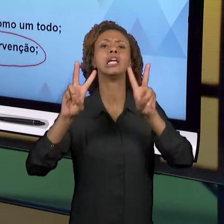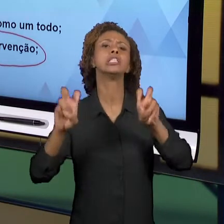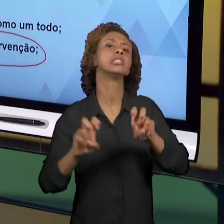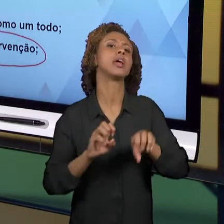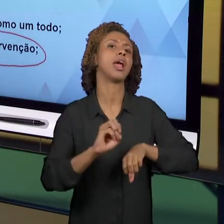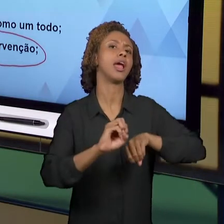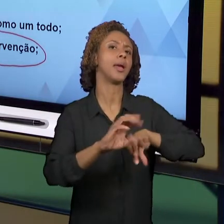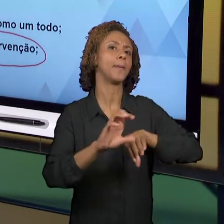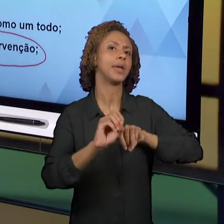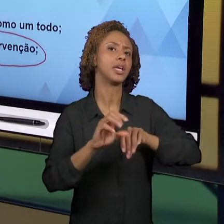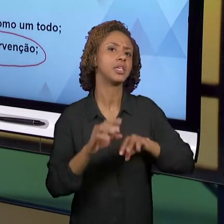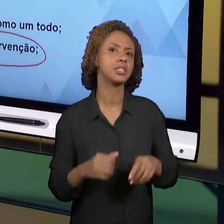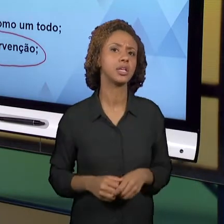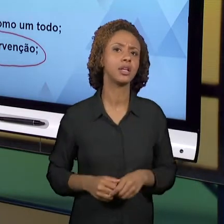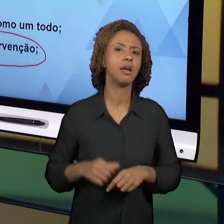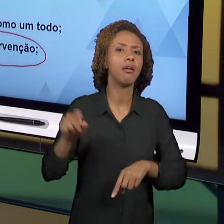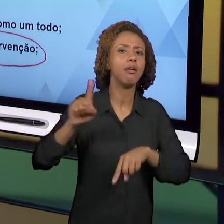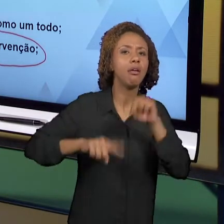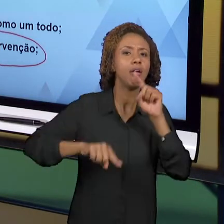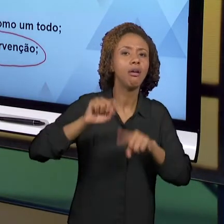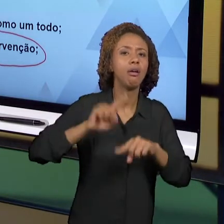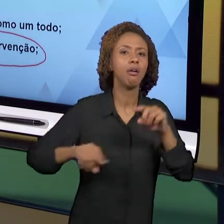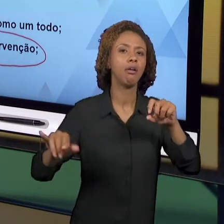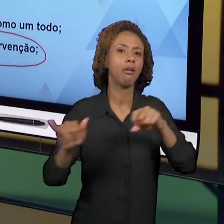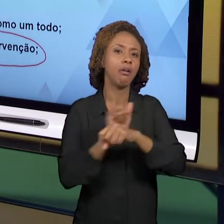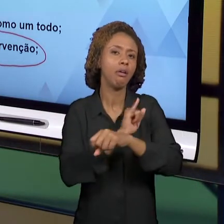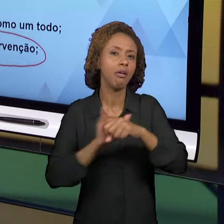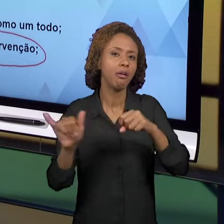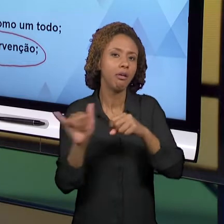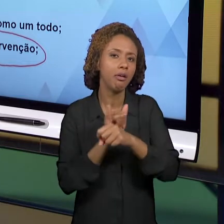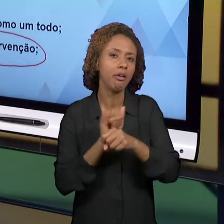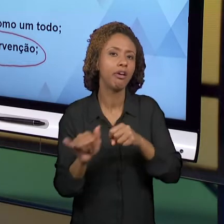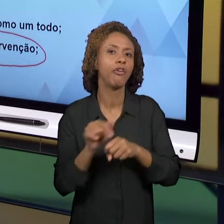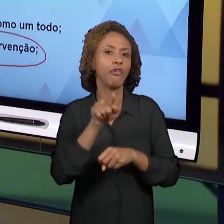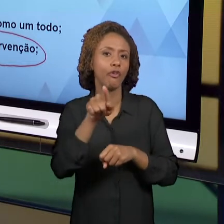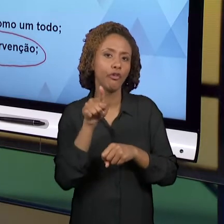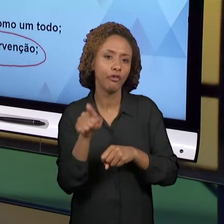VOCÊ DISPÔS PARA O DESENVOLVIMENTO DE AULAS QUE